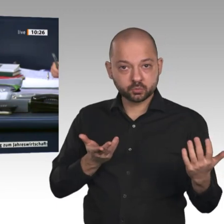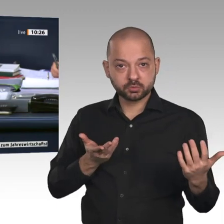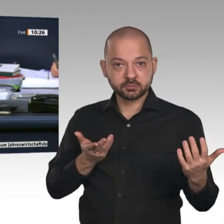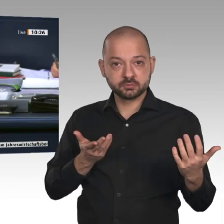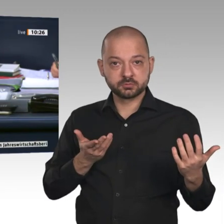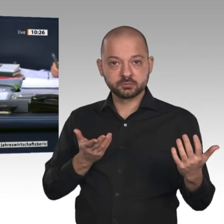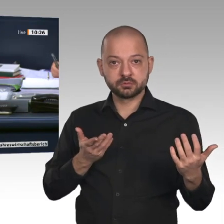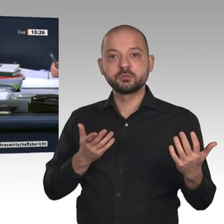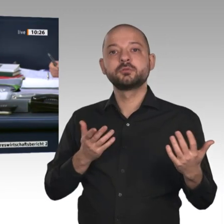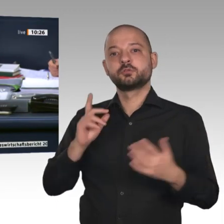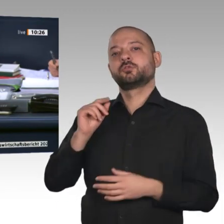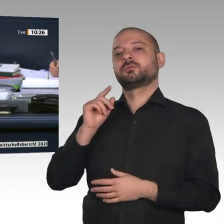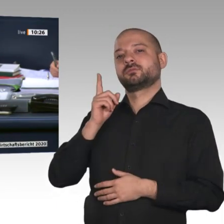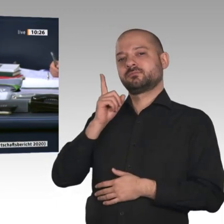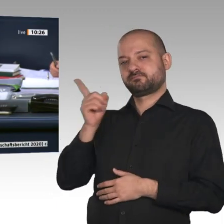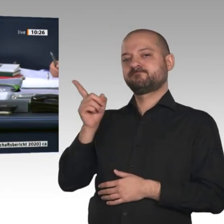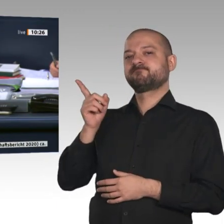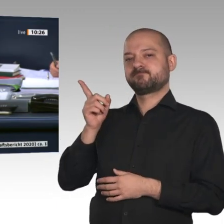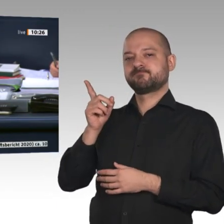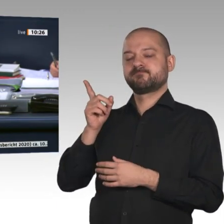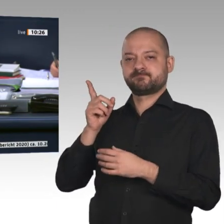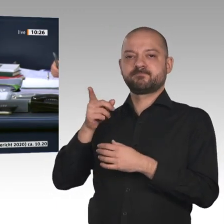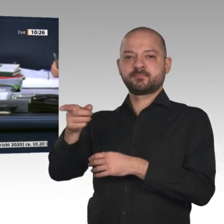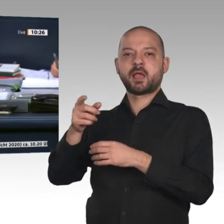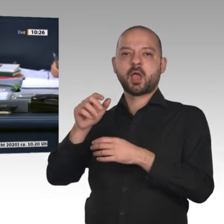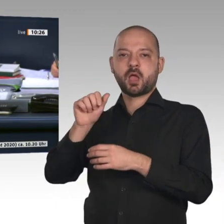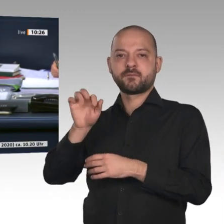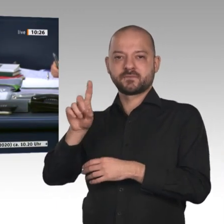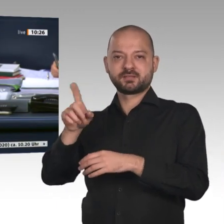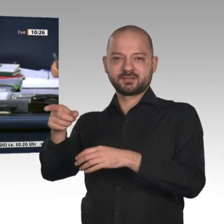die Beschlussempfehlung bei Enthaltung der AfD gegen die Stimmen der FDP mit den Stimmen